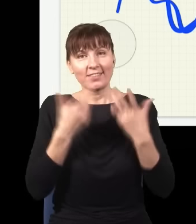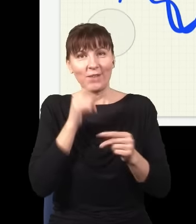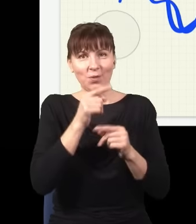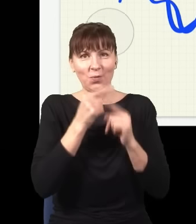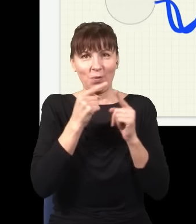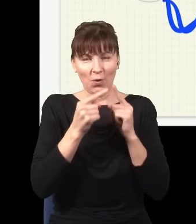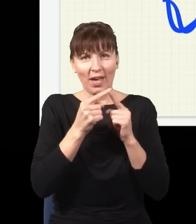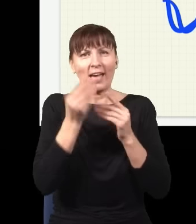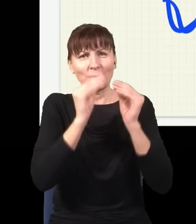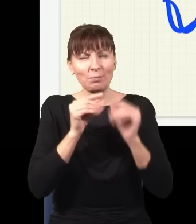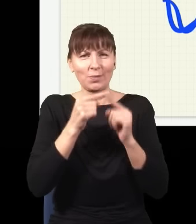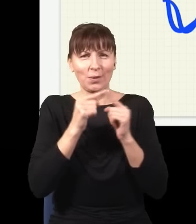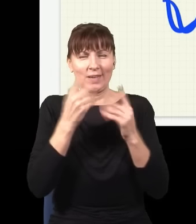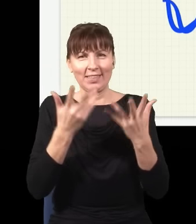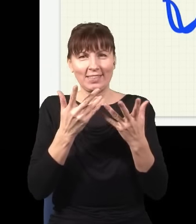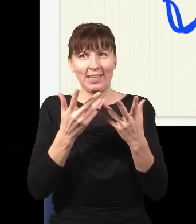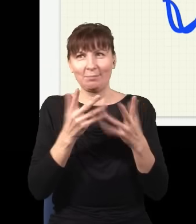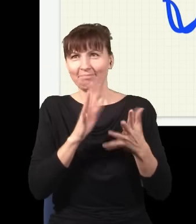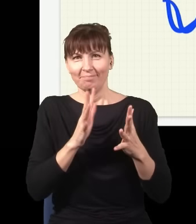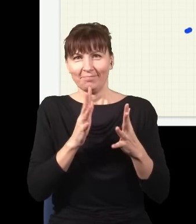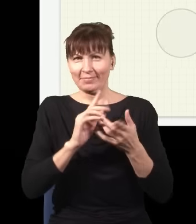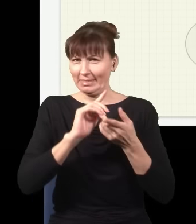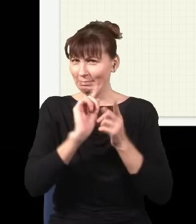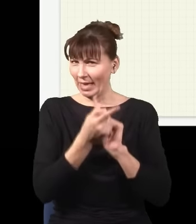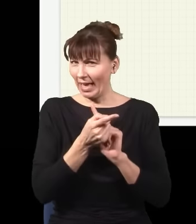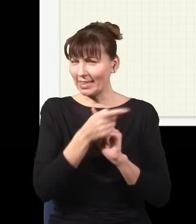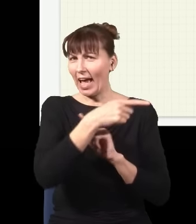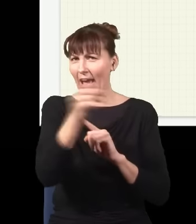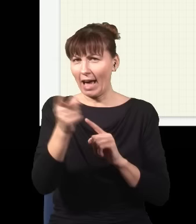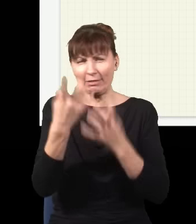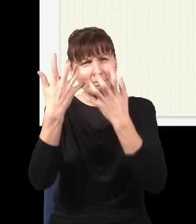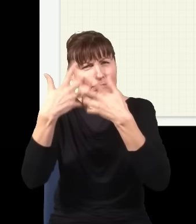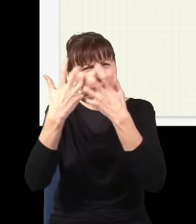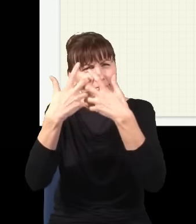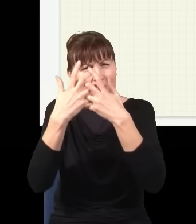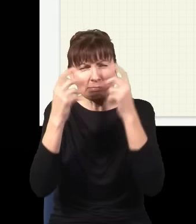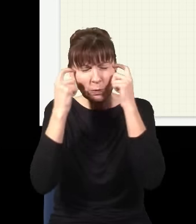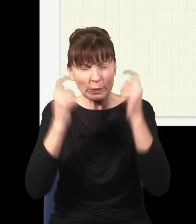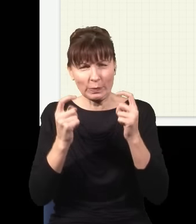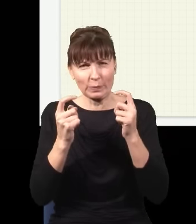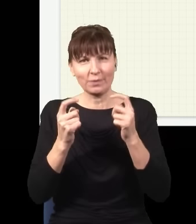i spowodować, że ból głowy jeszcze bardziej wzrośnie. I to jest coś, czego się najczęściej nie pokazuje.